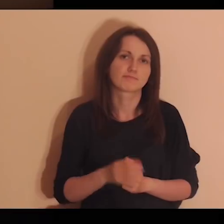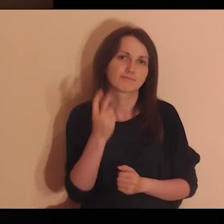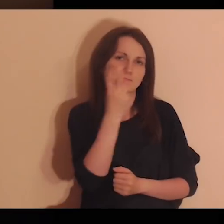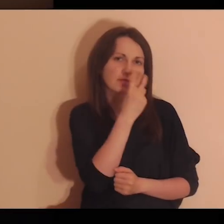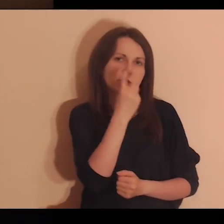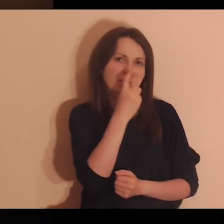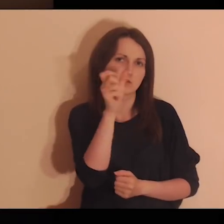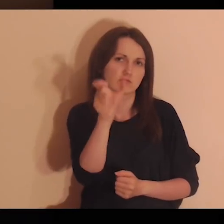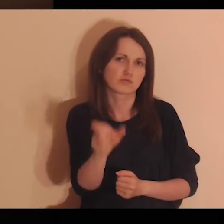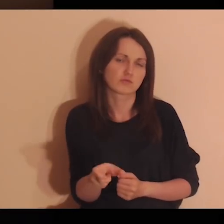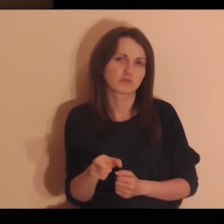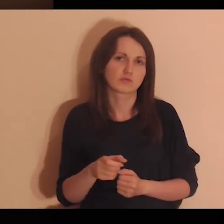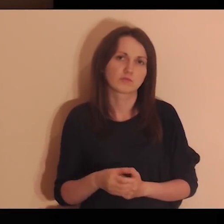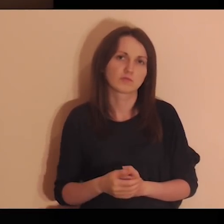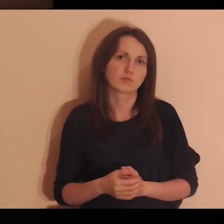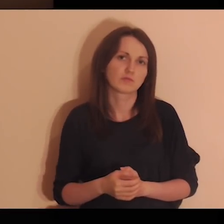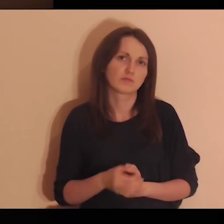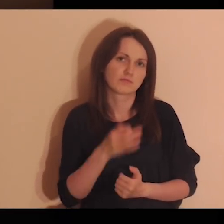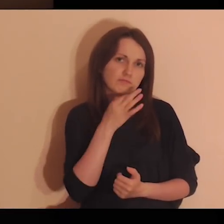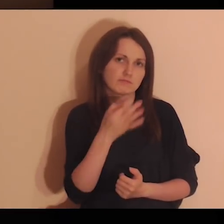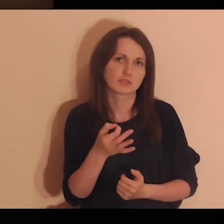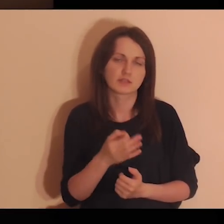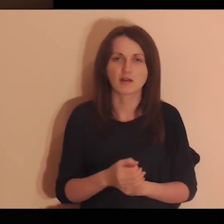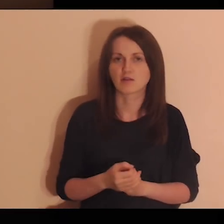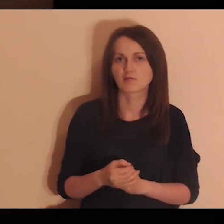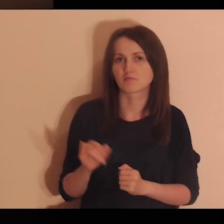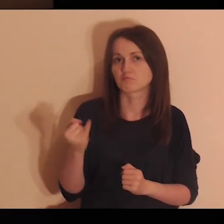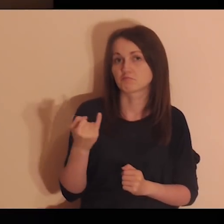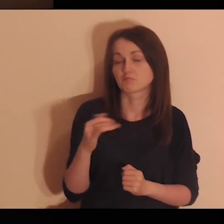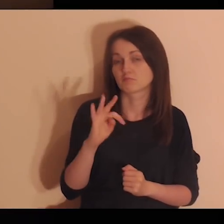Interesują się tobą, pytają o twoje życie.